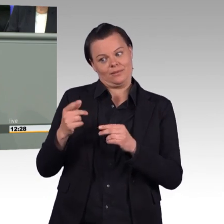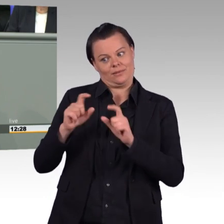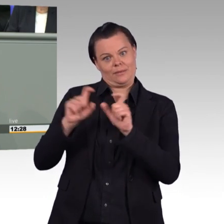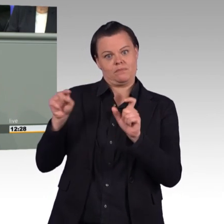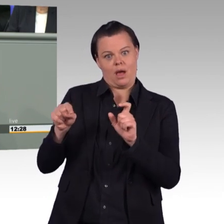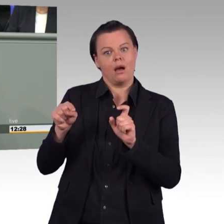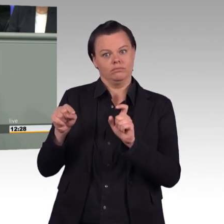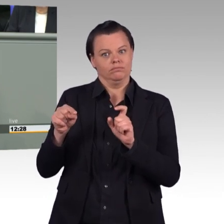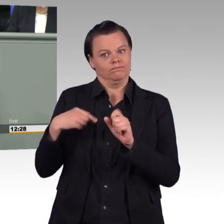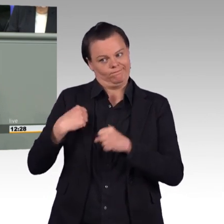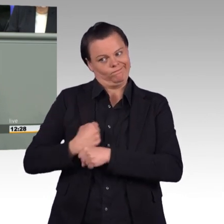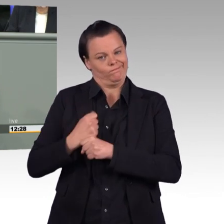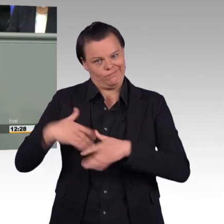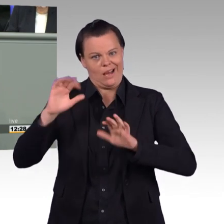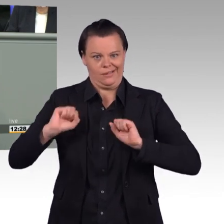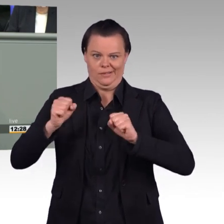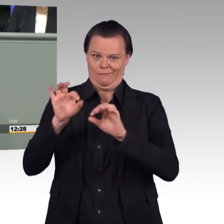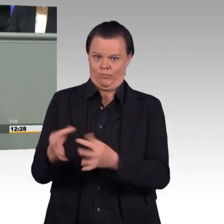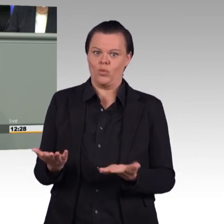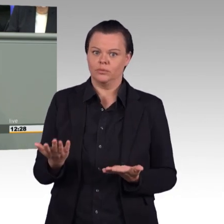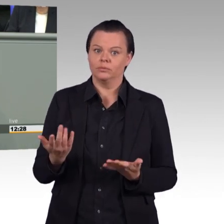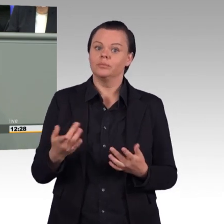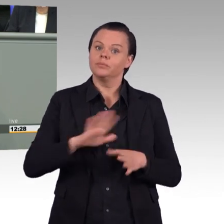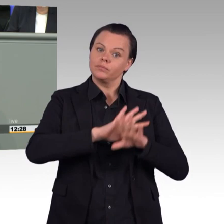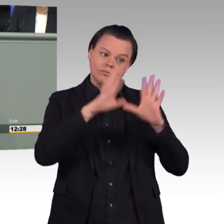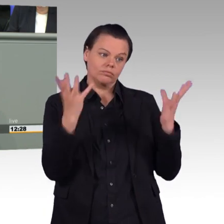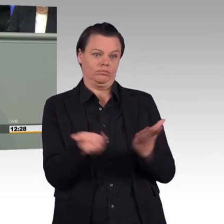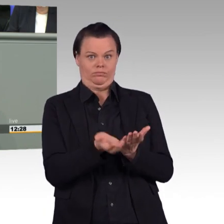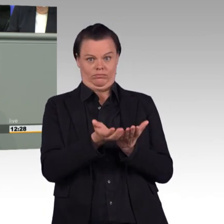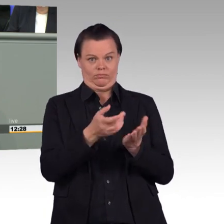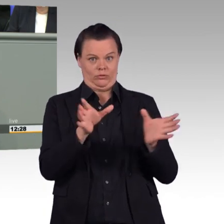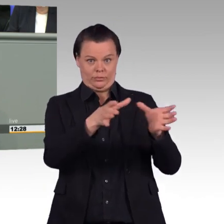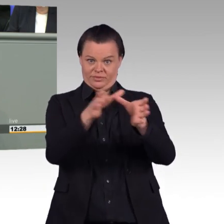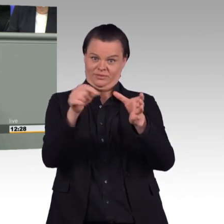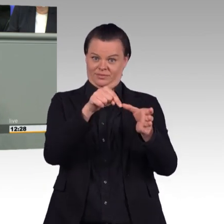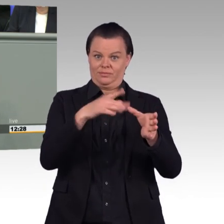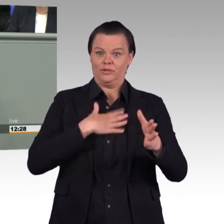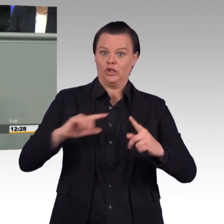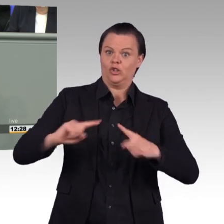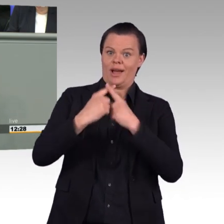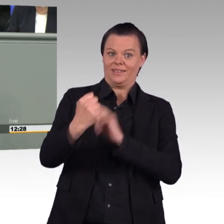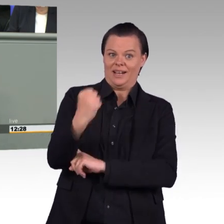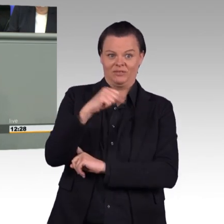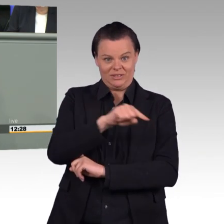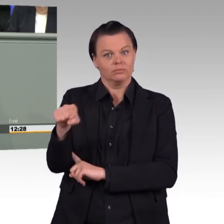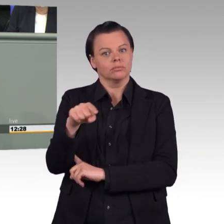Teilzeit zu beantragen. Das sind vernünftige Schritte. (Beifall) Und lassen Sie mich an dieser Stelle vielleicht